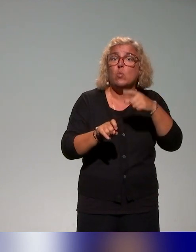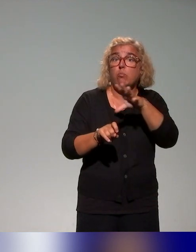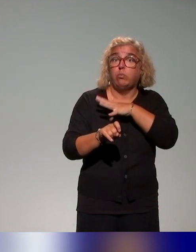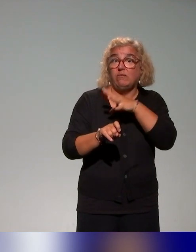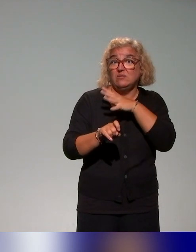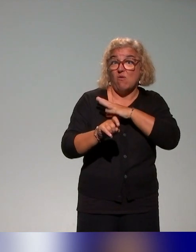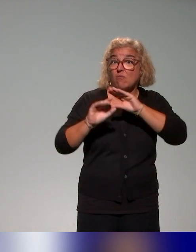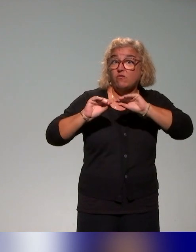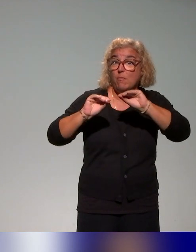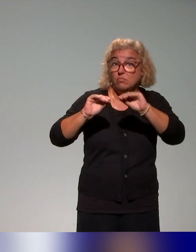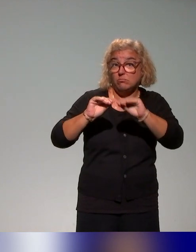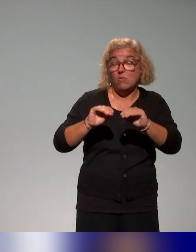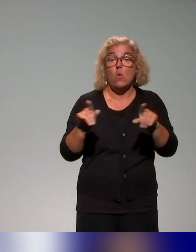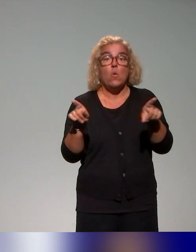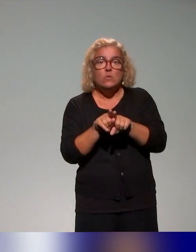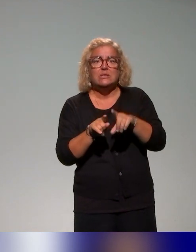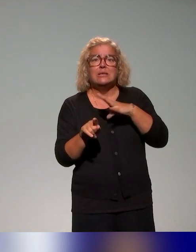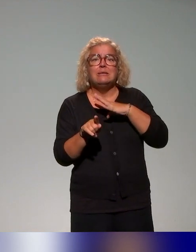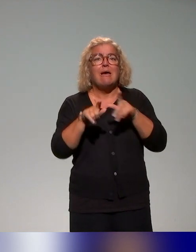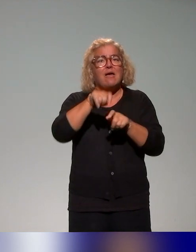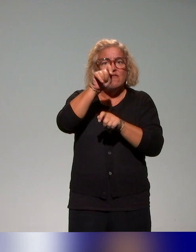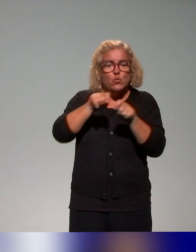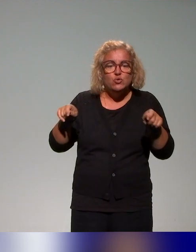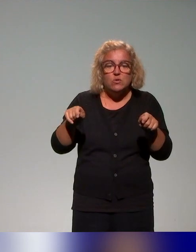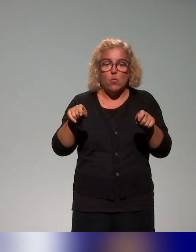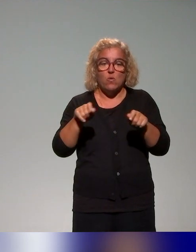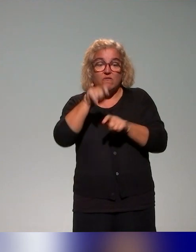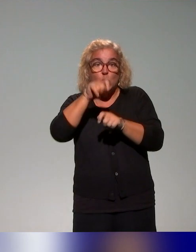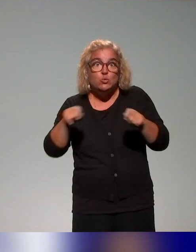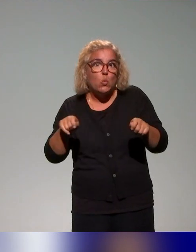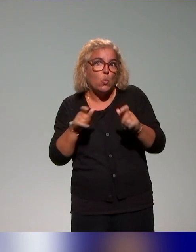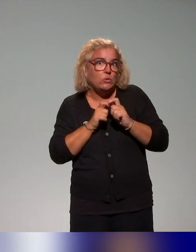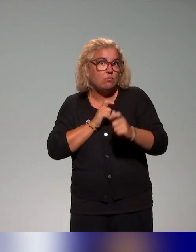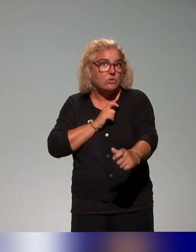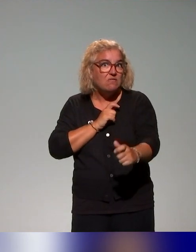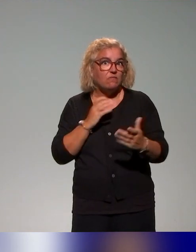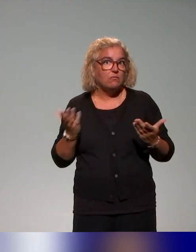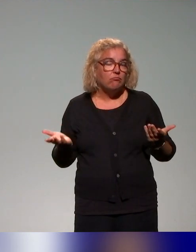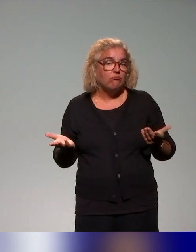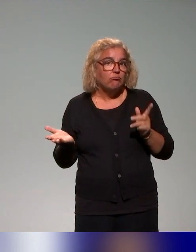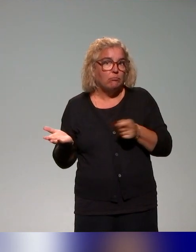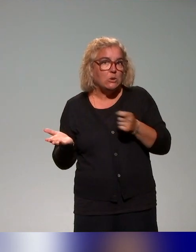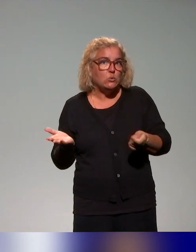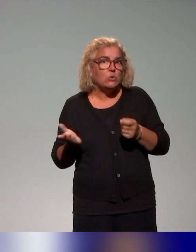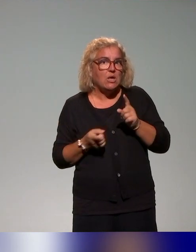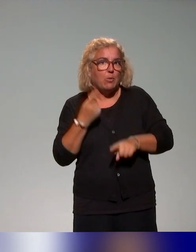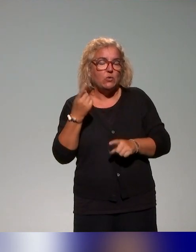des dispositifs d'évaluation du dispositif, parce qu'il va falloir qu'on puisse avoir cette approche itérative et qui vont nous amener